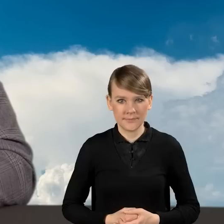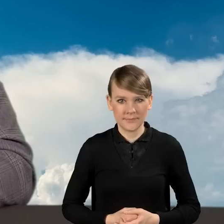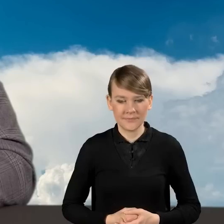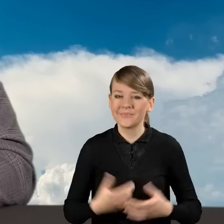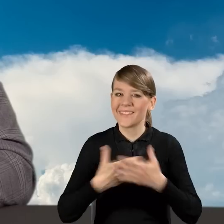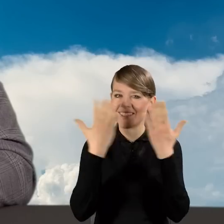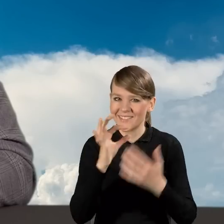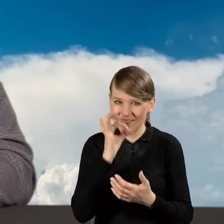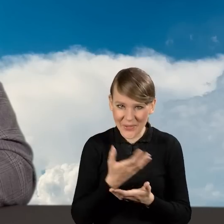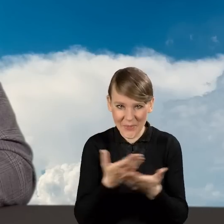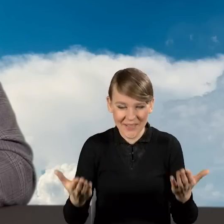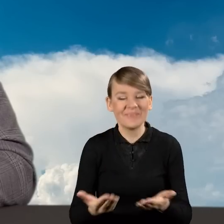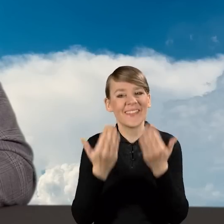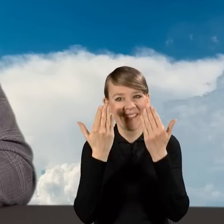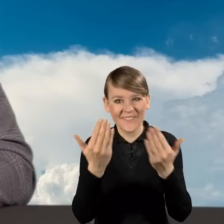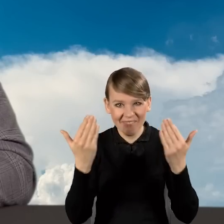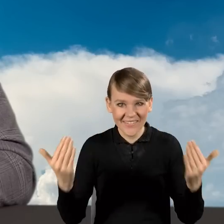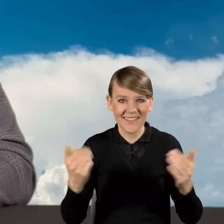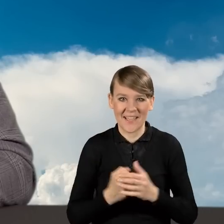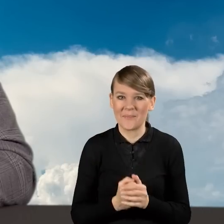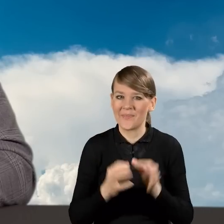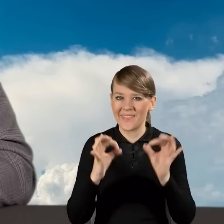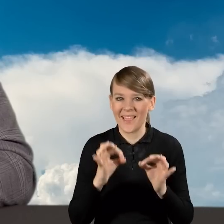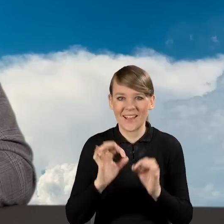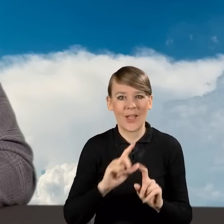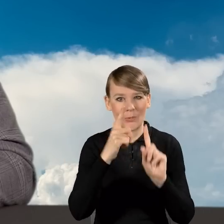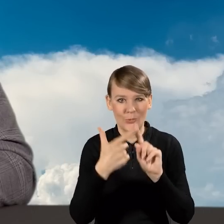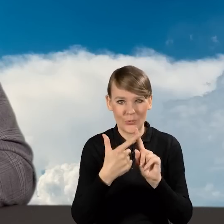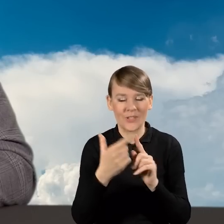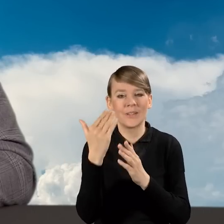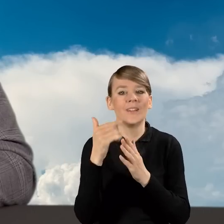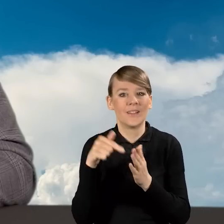Dzień dobry Państwu. Witam Państwa w drugim odcinku Akademii Czystego Powietrza.